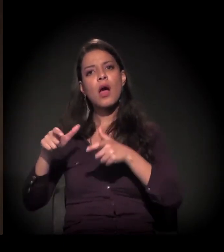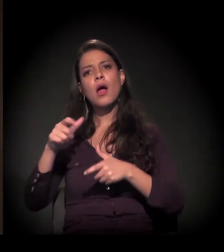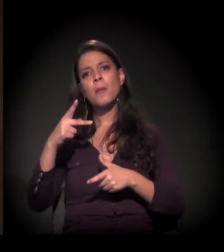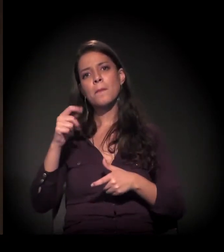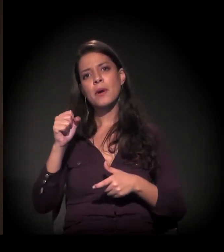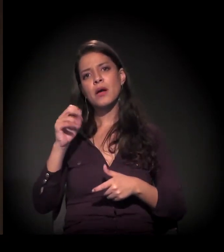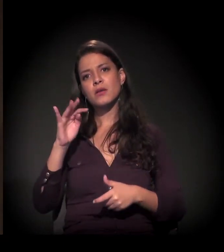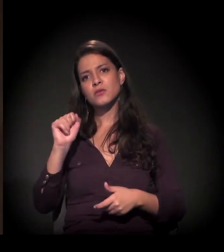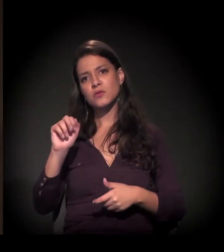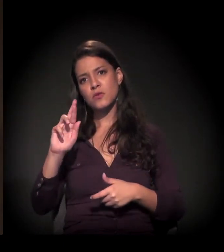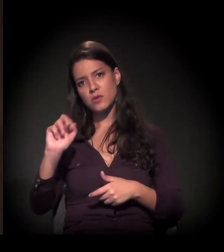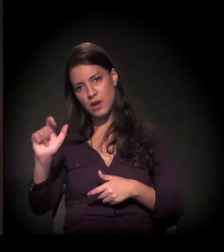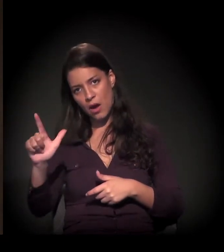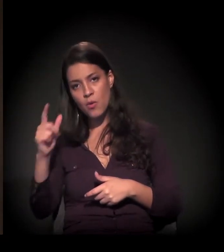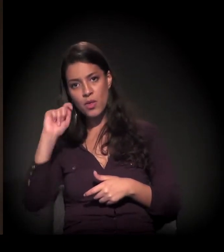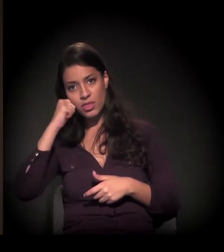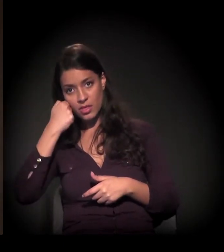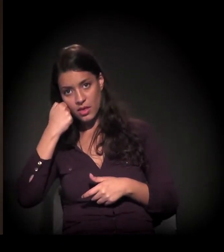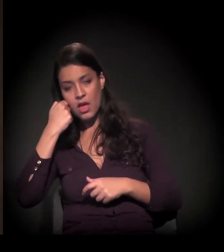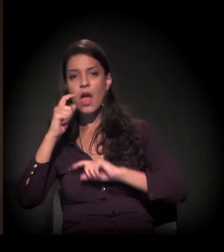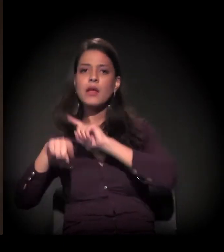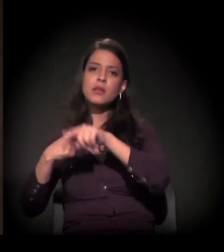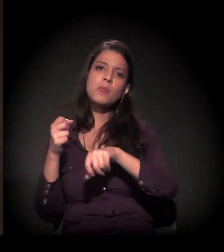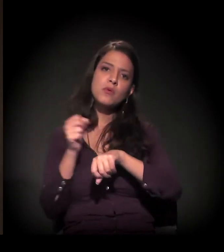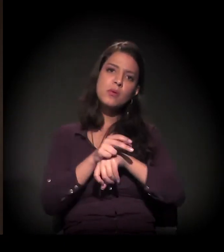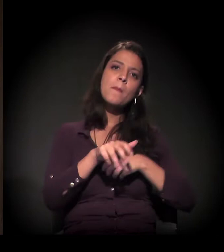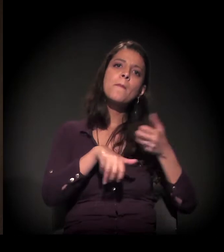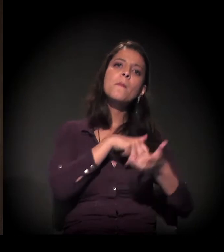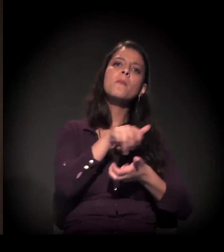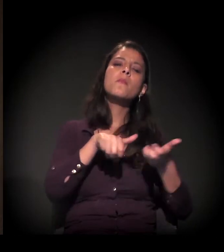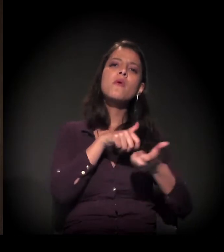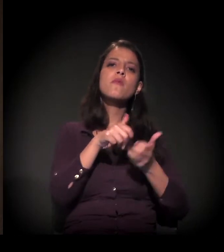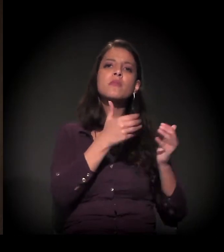E depois passei imediatamente a atuar no movimento de favelas –